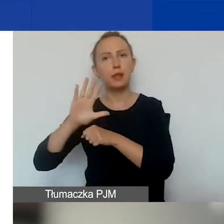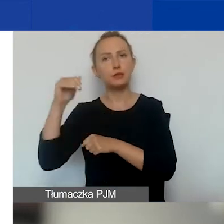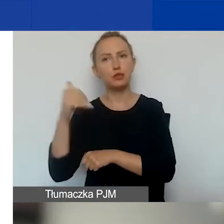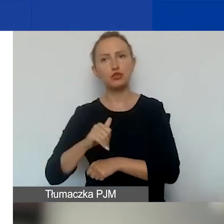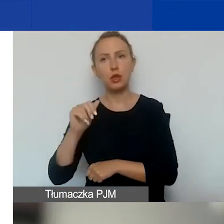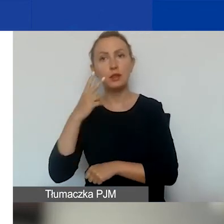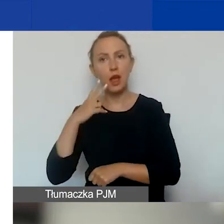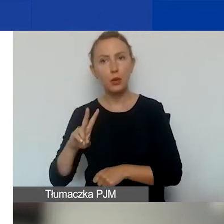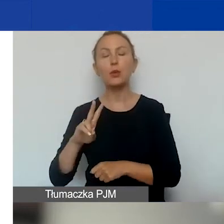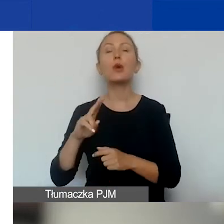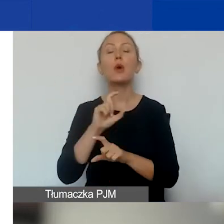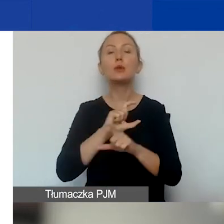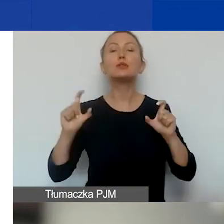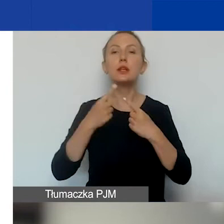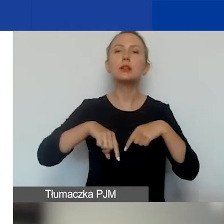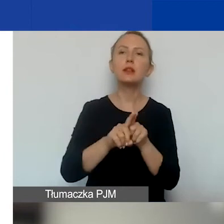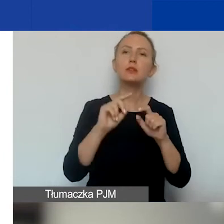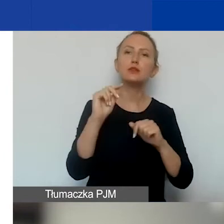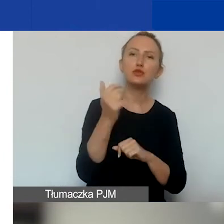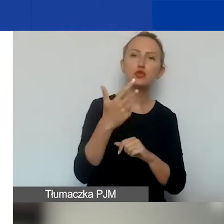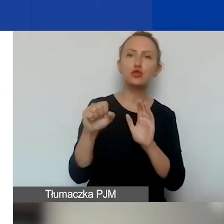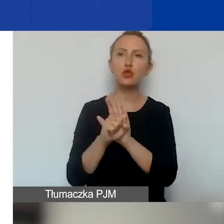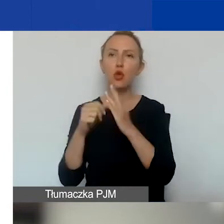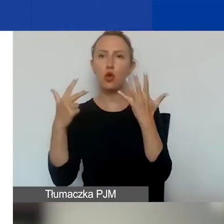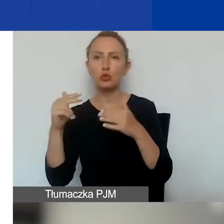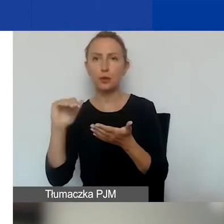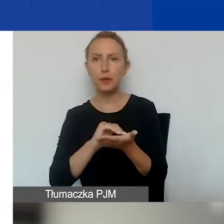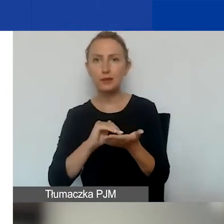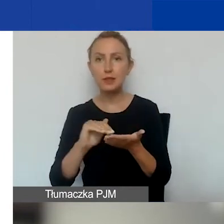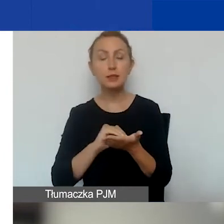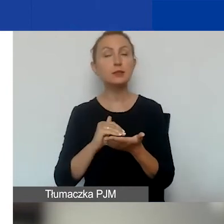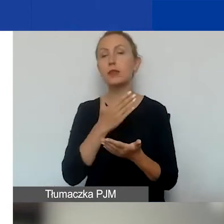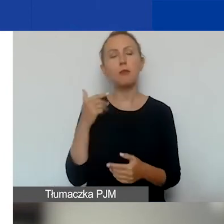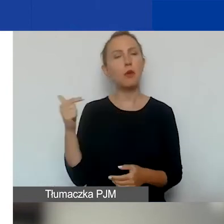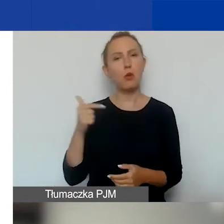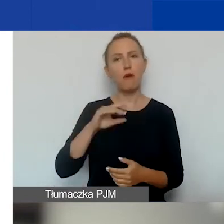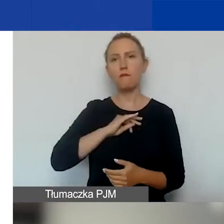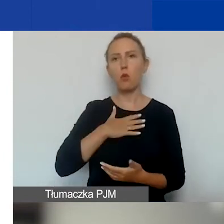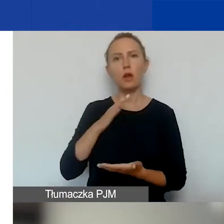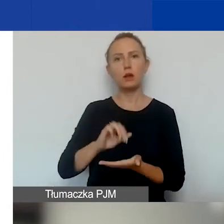Czas realizacji - od trzech do ośmiu miesięcy. Nieobowiązkowy wkład własny,